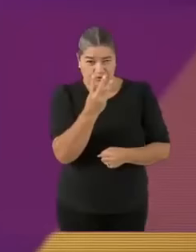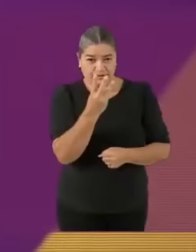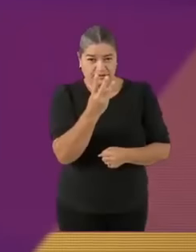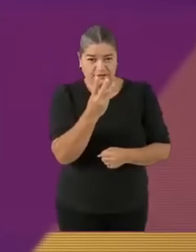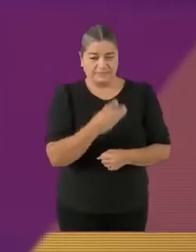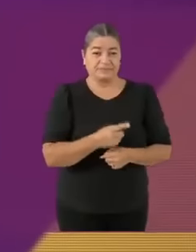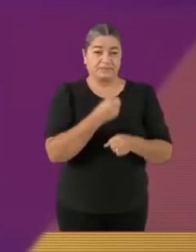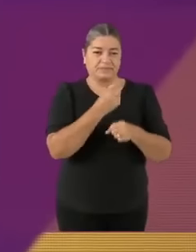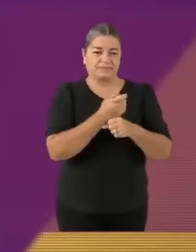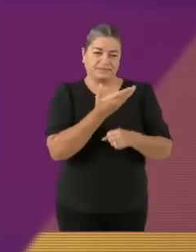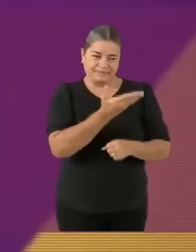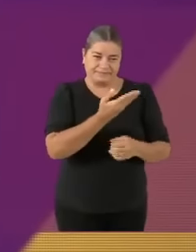La pregunta dice así...